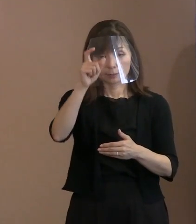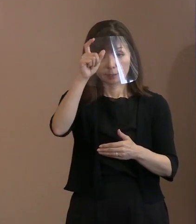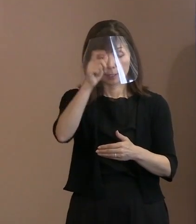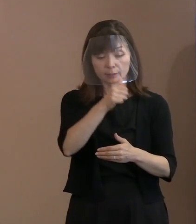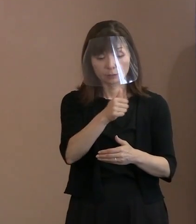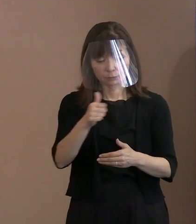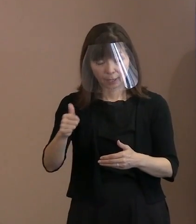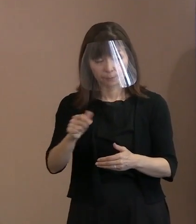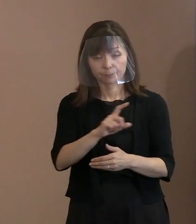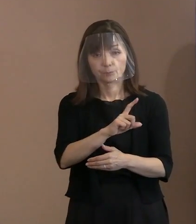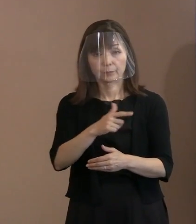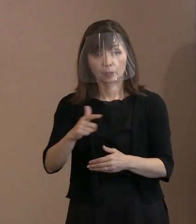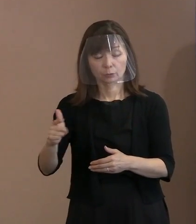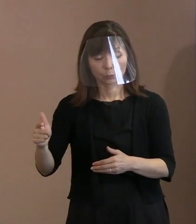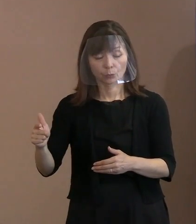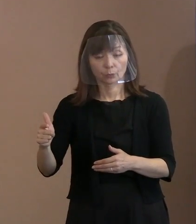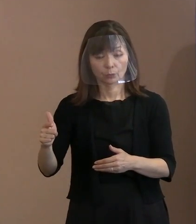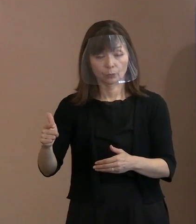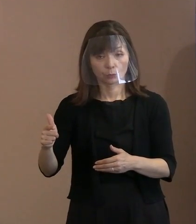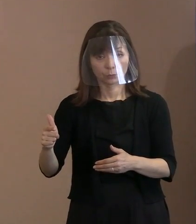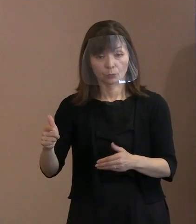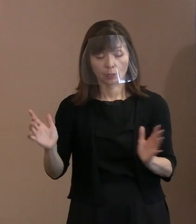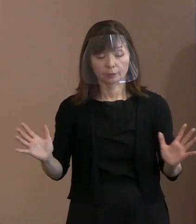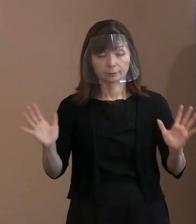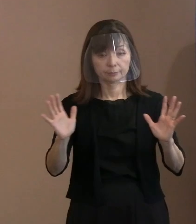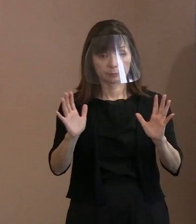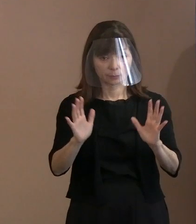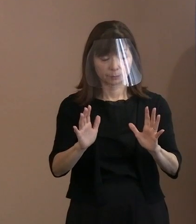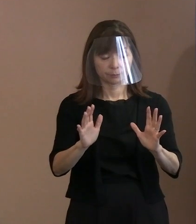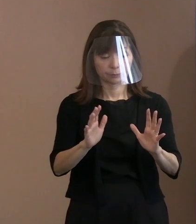こういった方々で手配して やっているんですけれども､